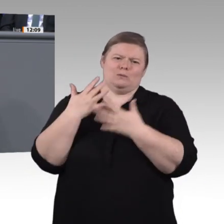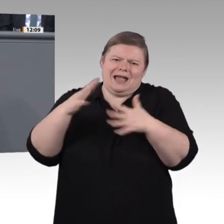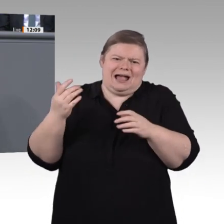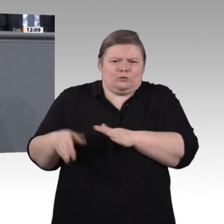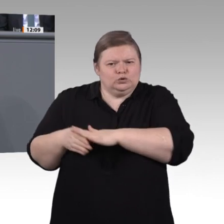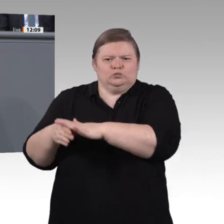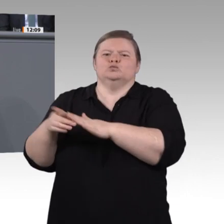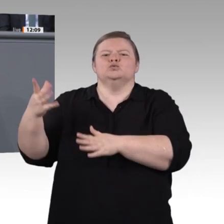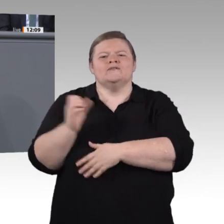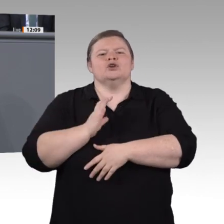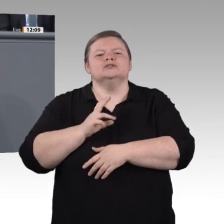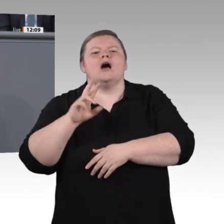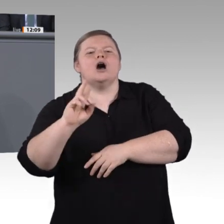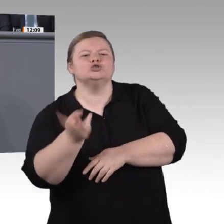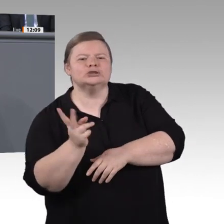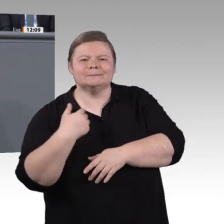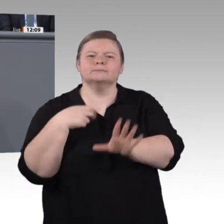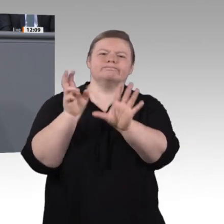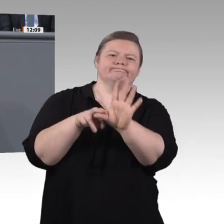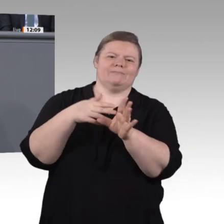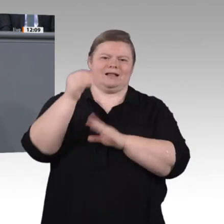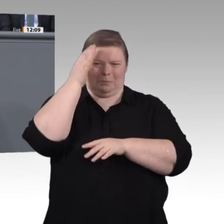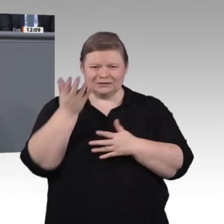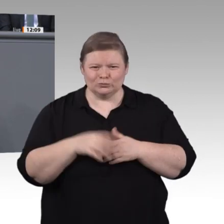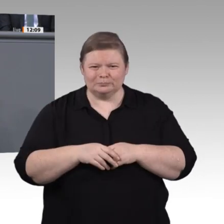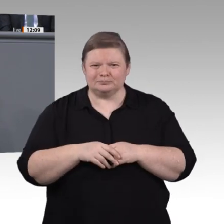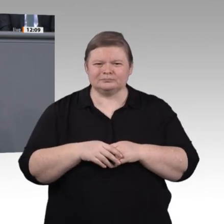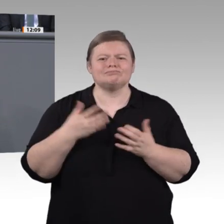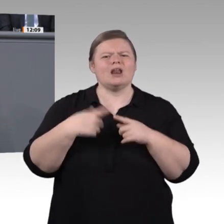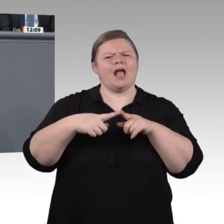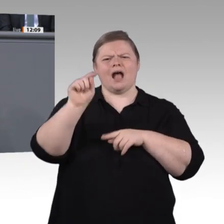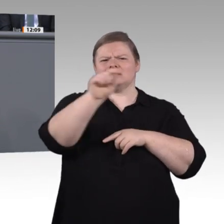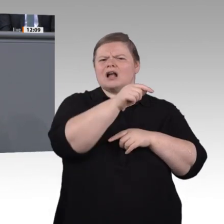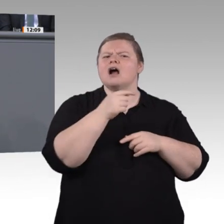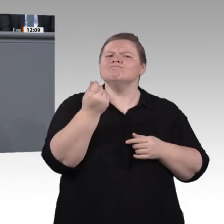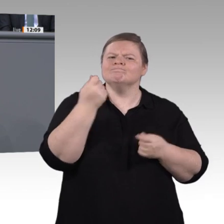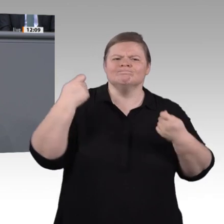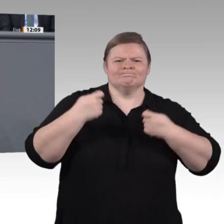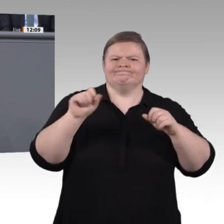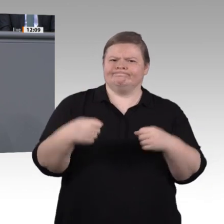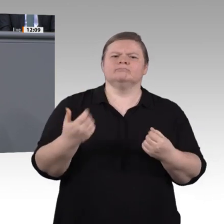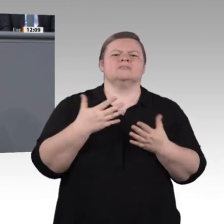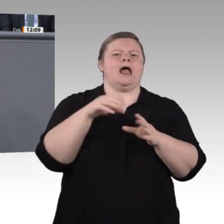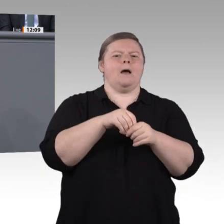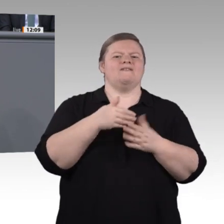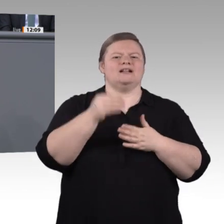auch mit den anderen Obleuten, Frau Staffler. Liebe Kolleginnen und Kollegen, lieber Herr Vorsitzender, ich finde, wir haben eine gute, wertschätzende